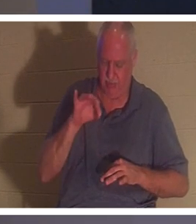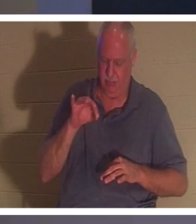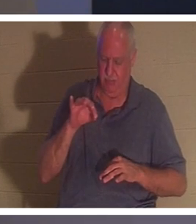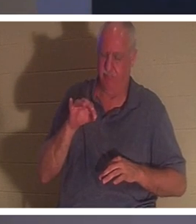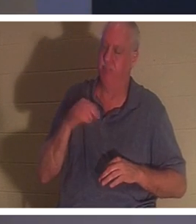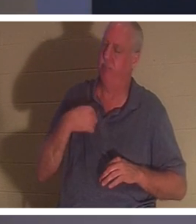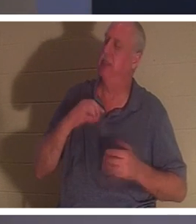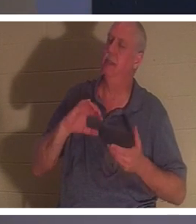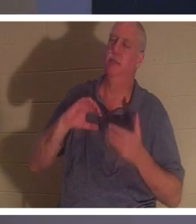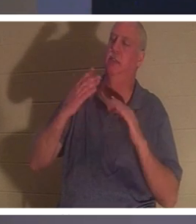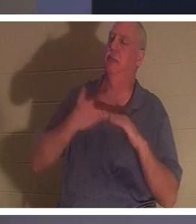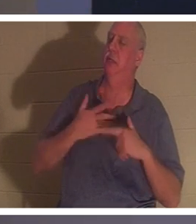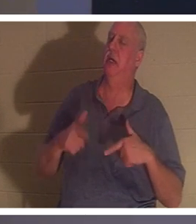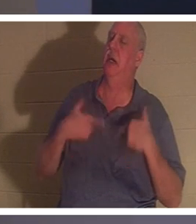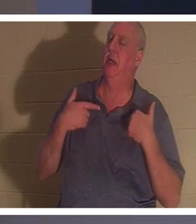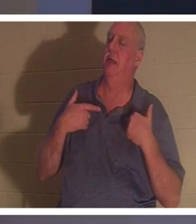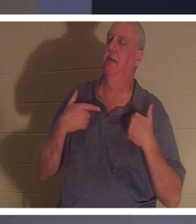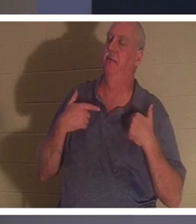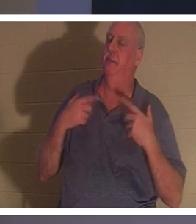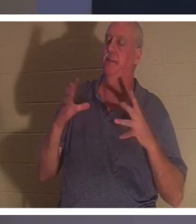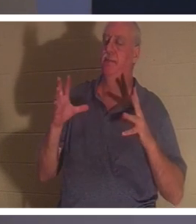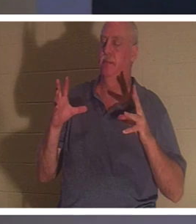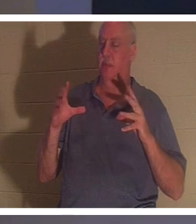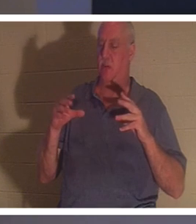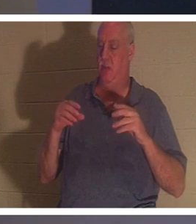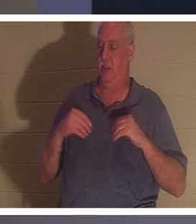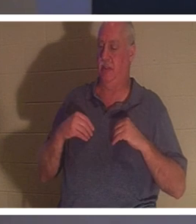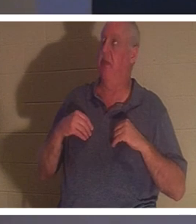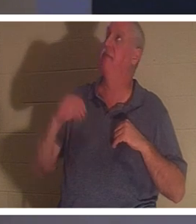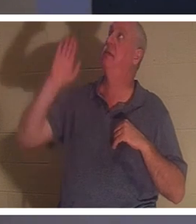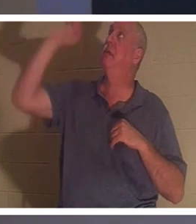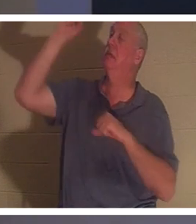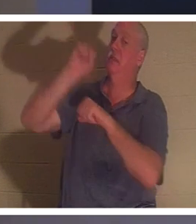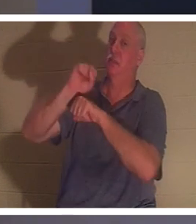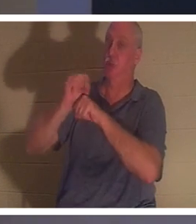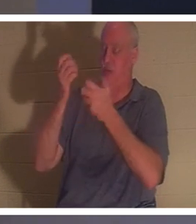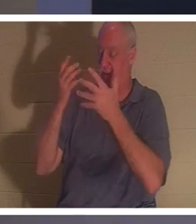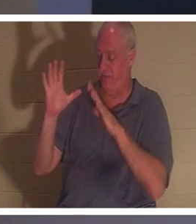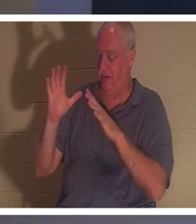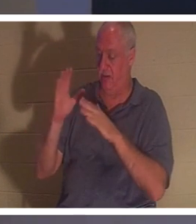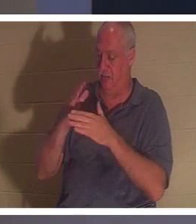ma vie et ils reçoivent le travail fini de ce que Jésus a accompli. Il n'est pas mort de la mort